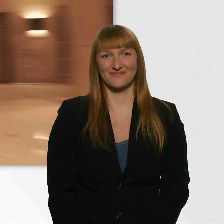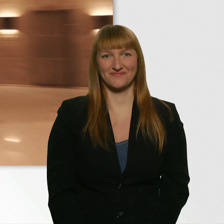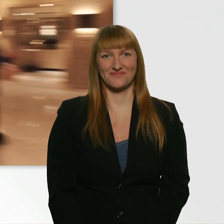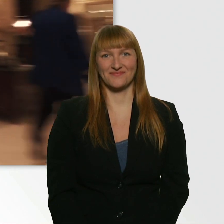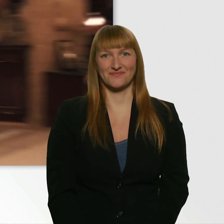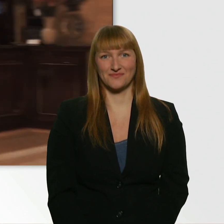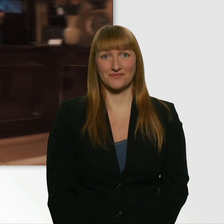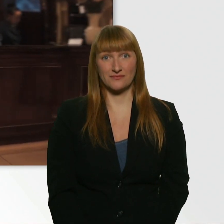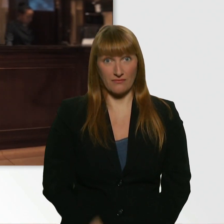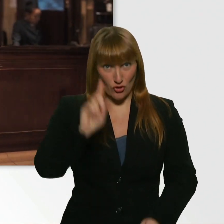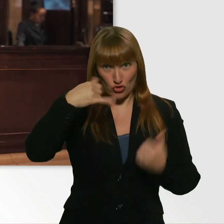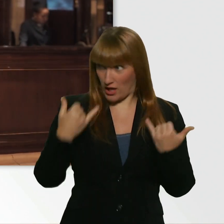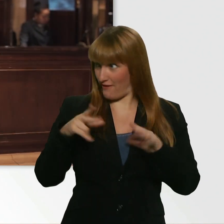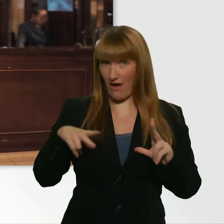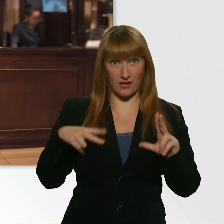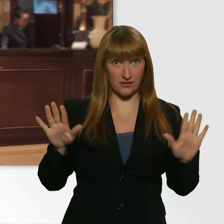Soll ich hier warten? - Ja. - Okay.